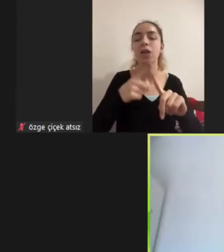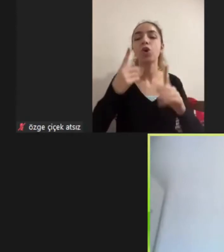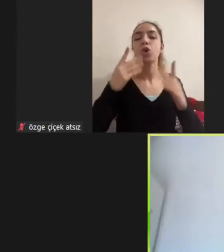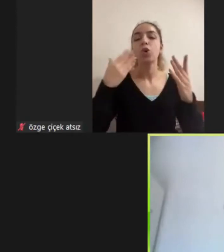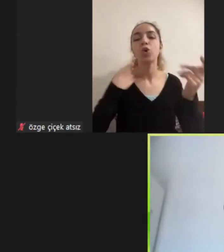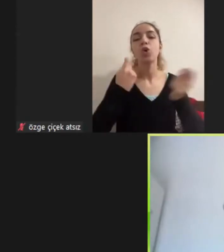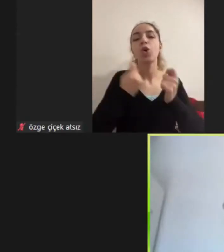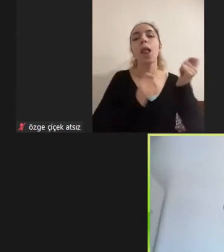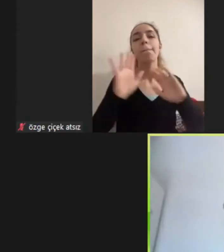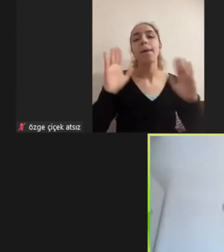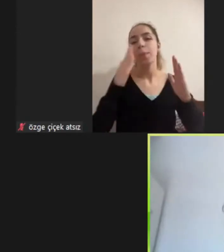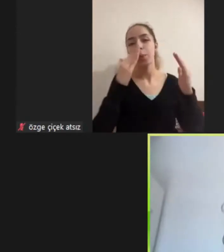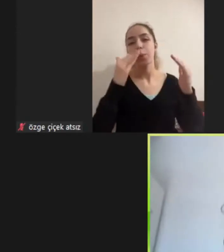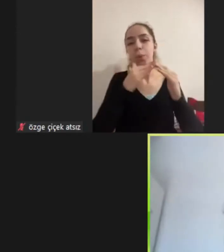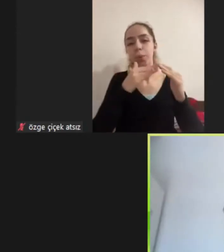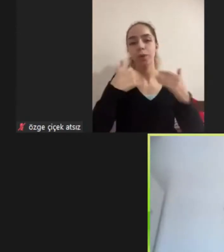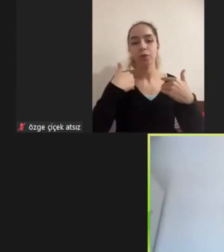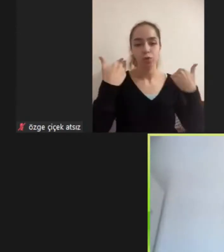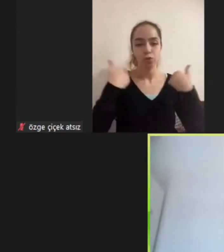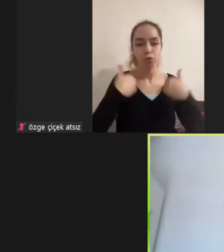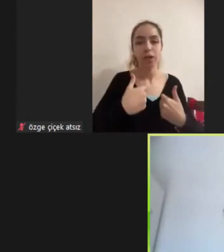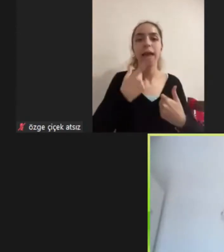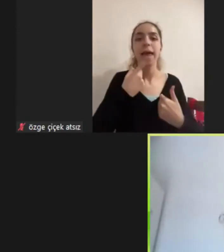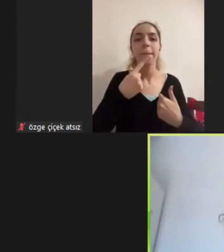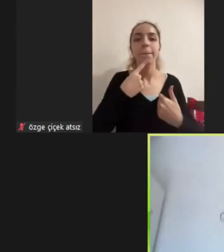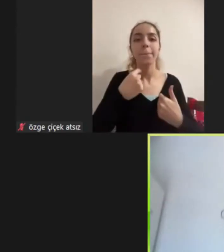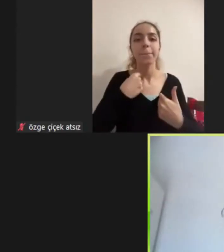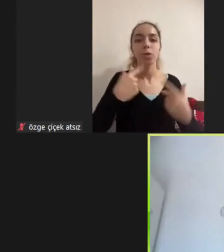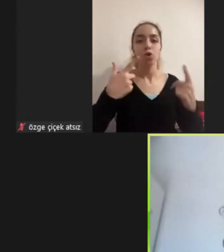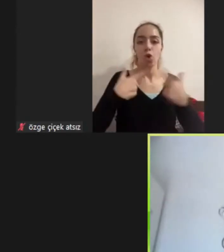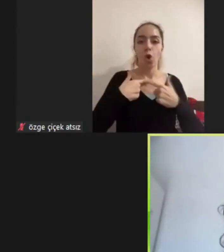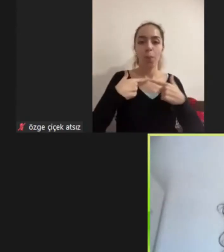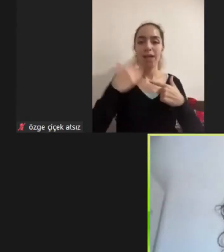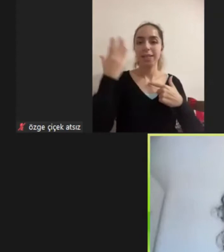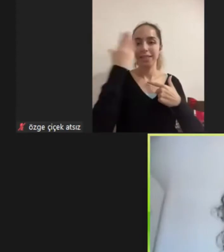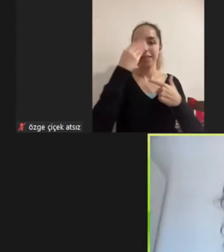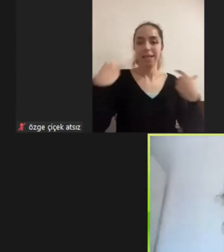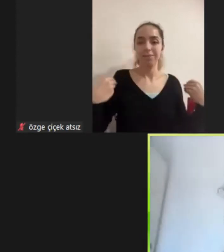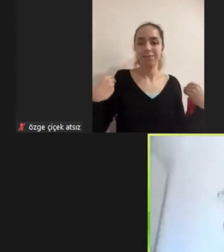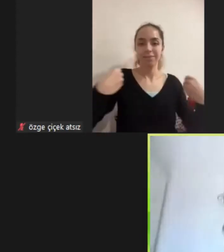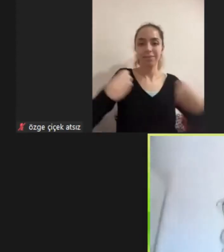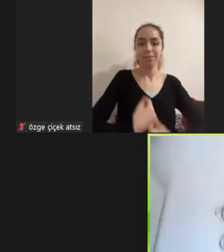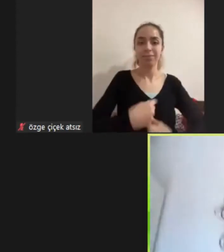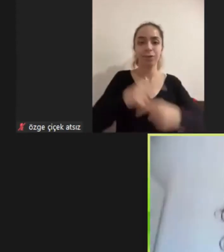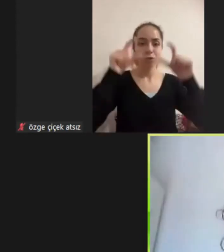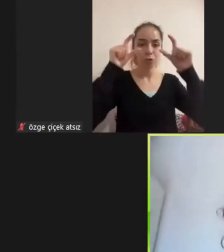Üzerimde krem rengi bir gömlek siyah bir hırka var gözlüklüyüm kıvırcık saçlıyım